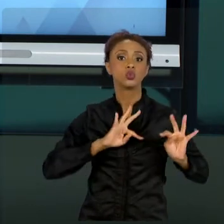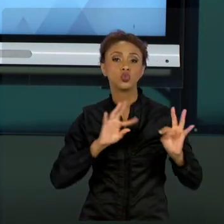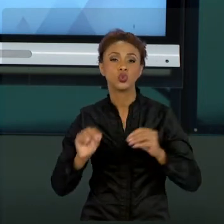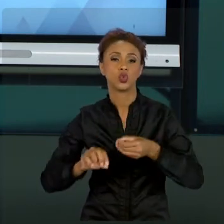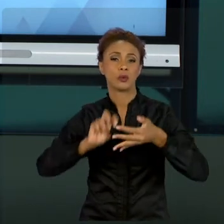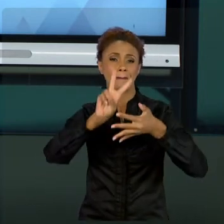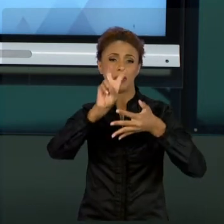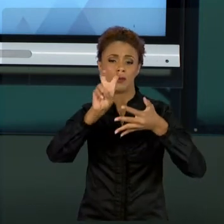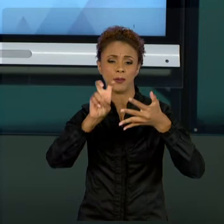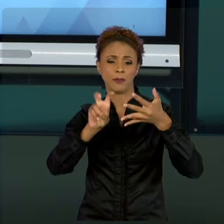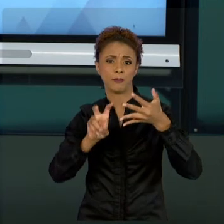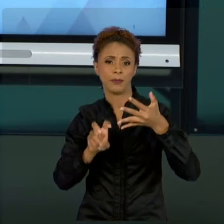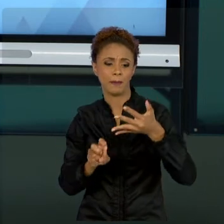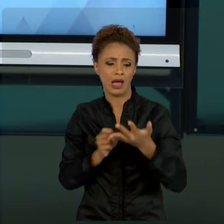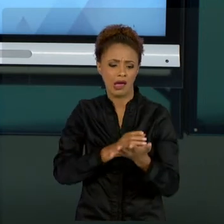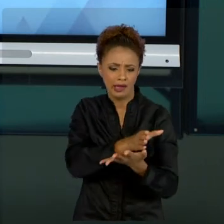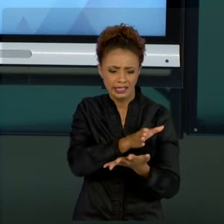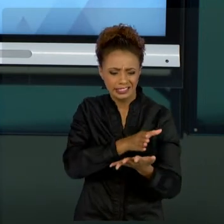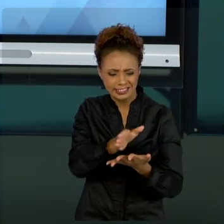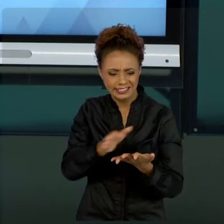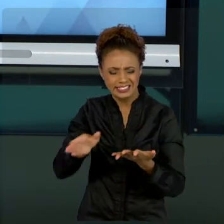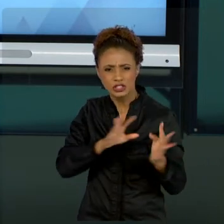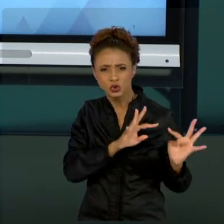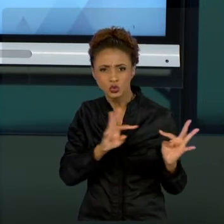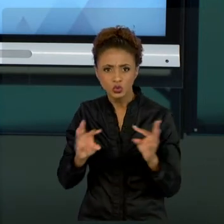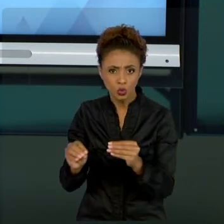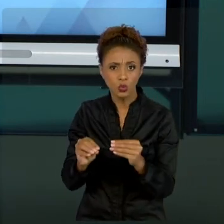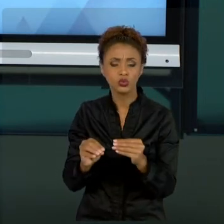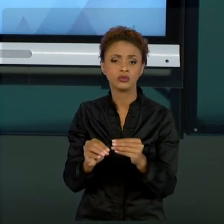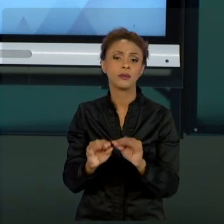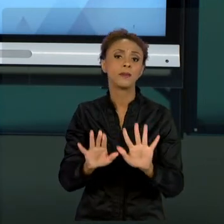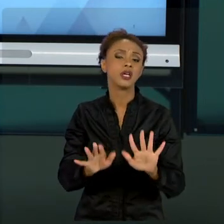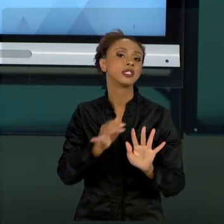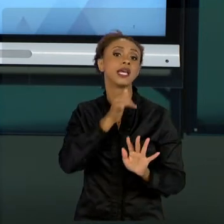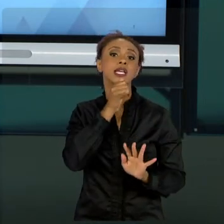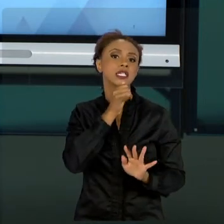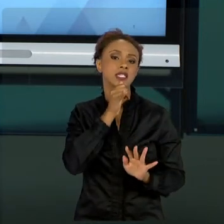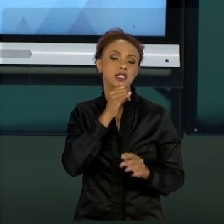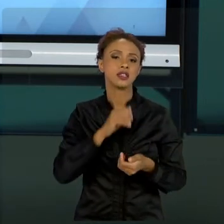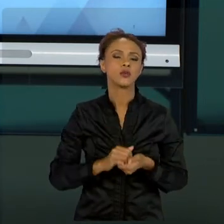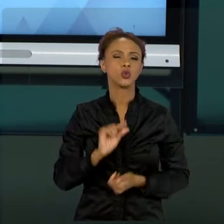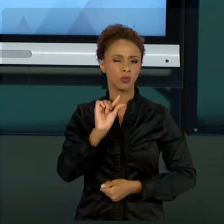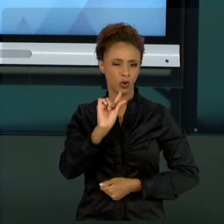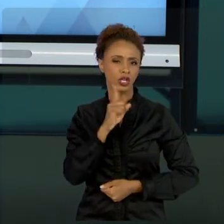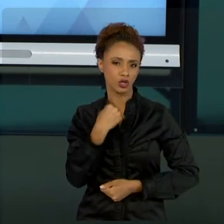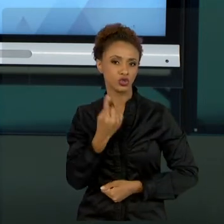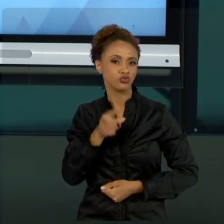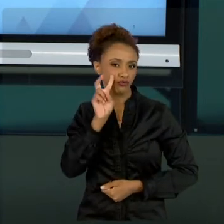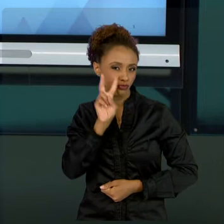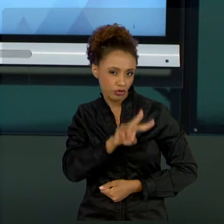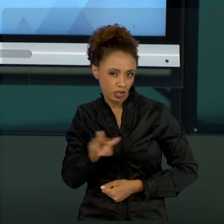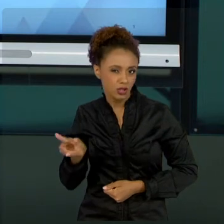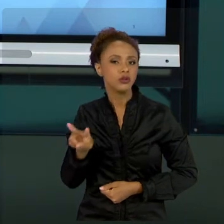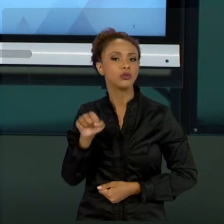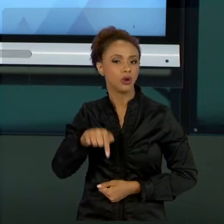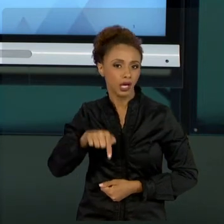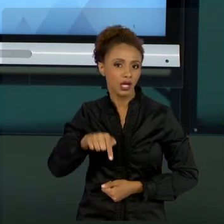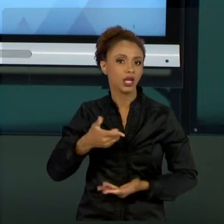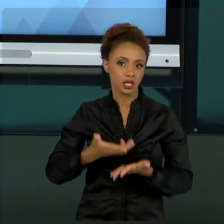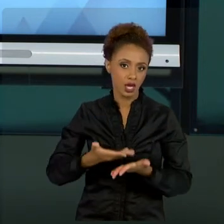MAS VOU DAR UM EXEMPLO QUE NÓS VIMOS UM POUCO NAS NOSSAS DISCUSSÕES, QUE É A RESPEITO DOS MÉTODOS